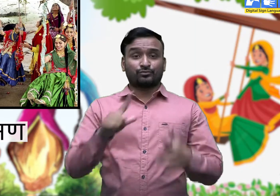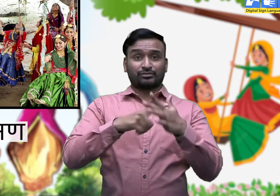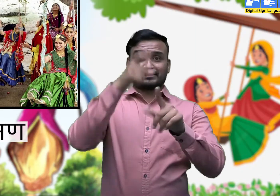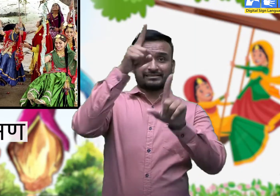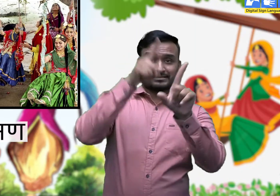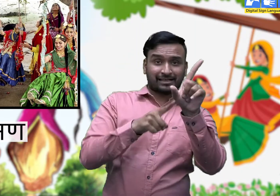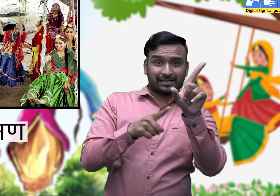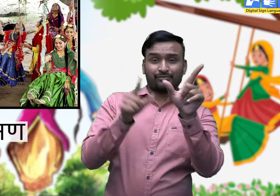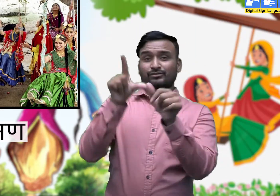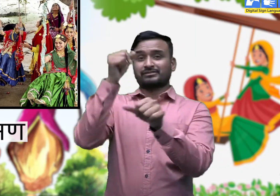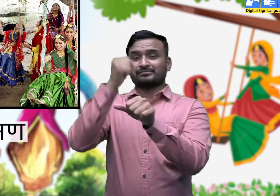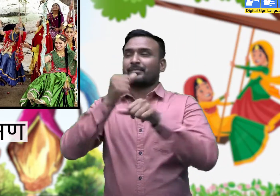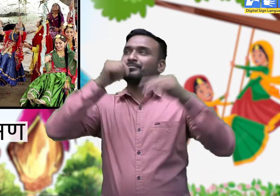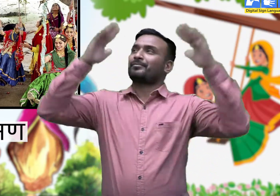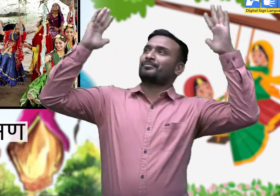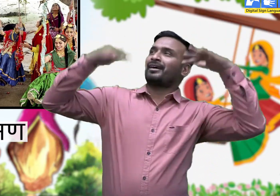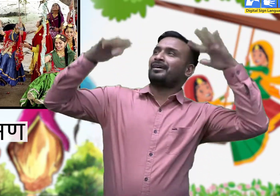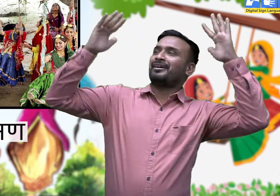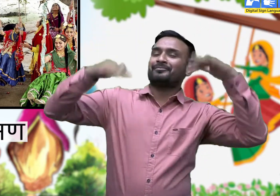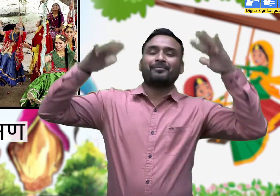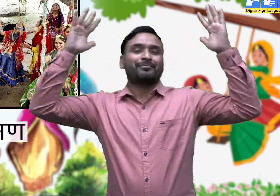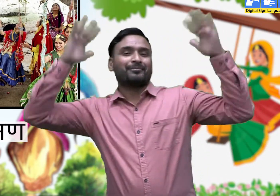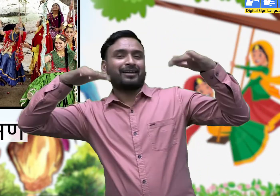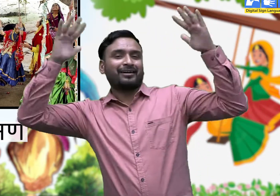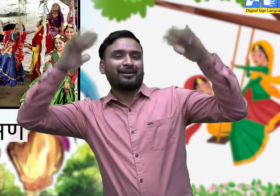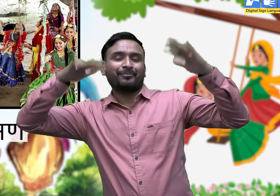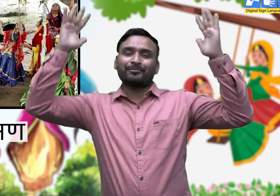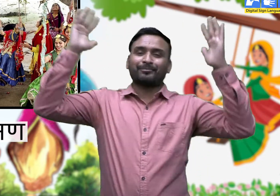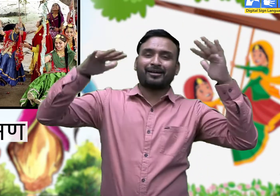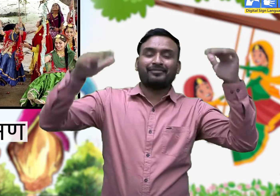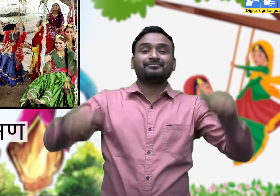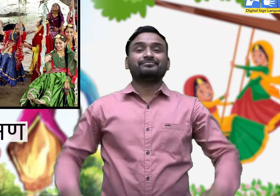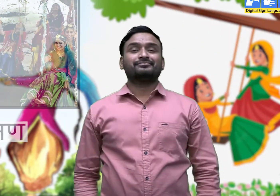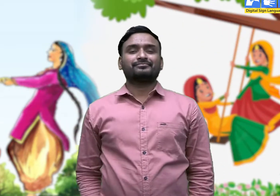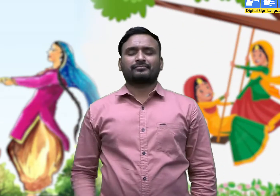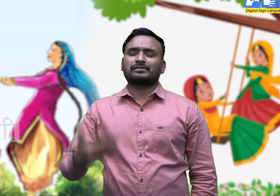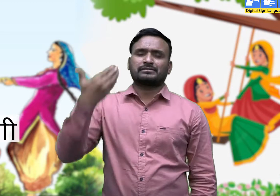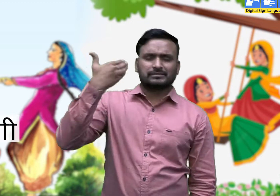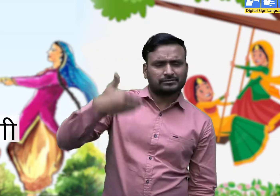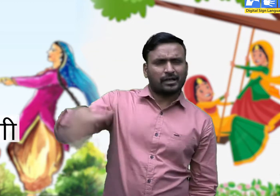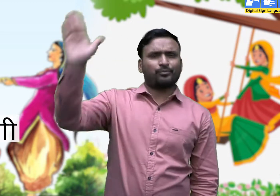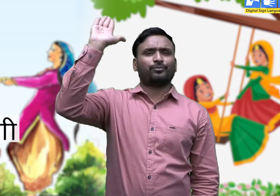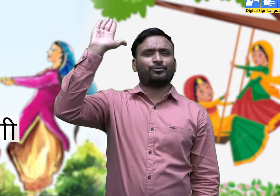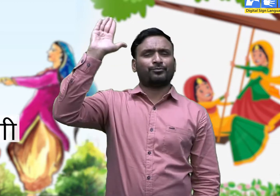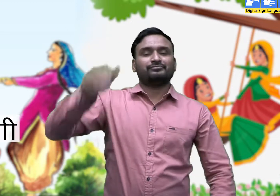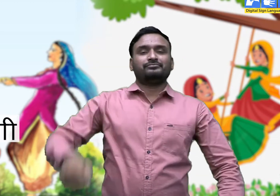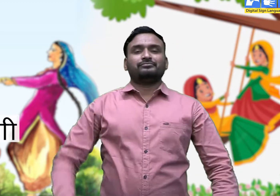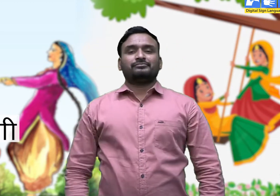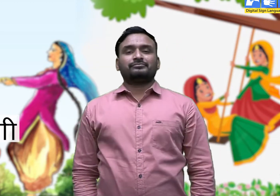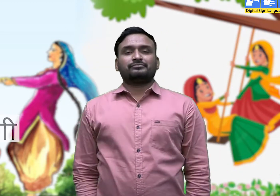3. सामण। 4. जांगी।